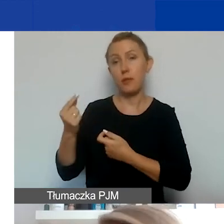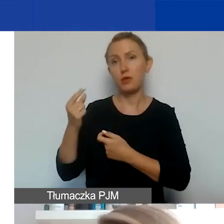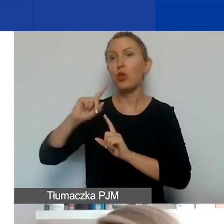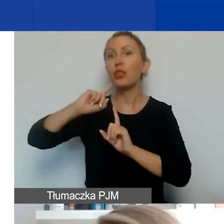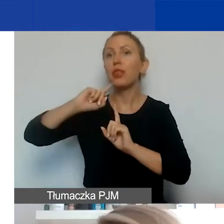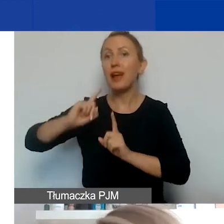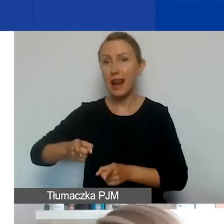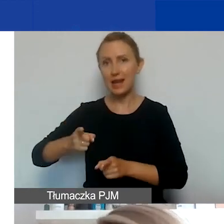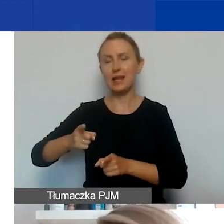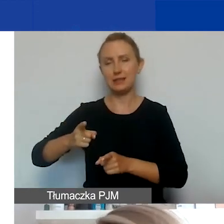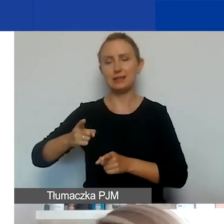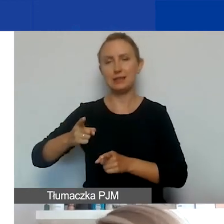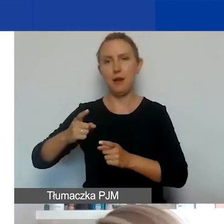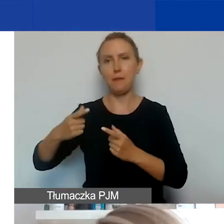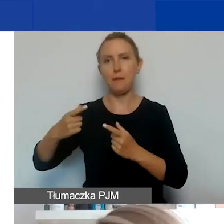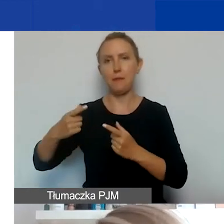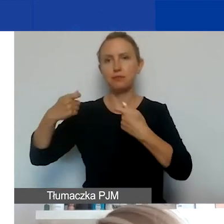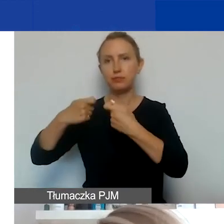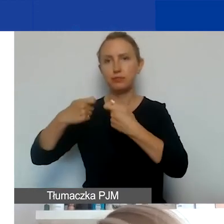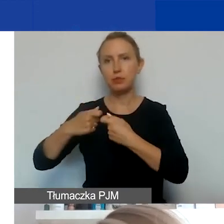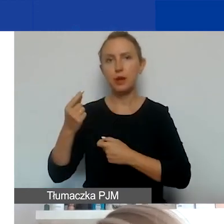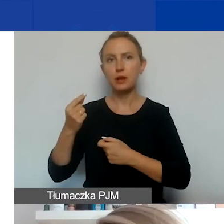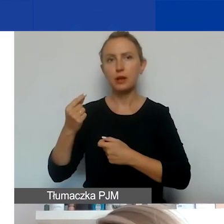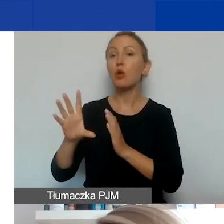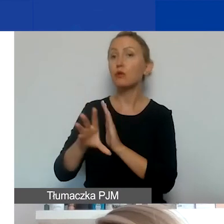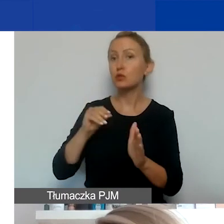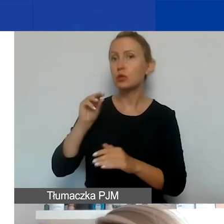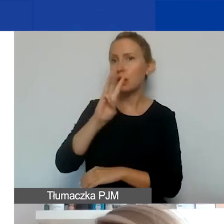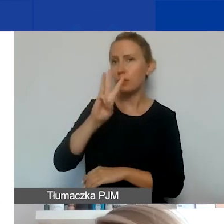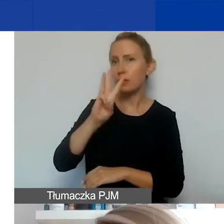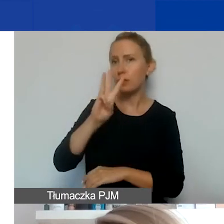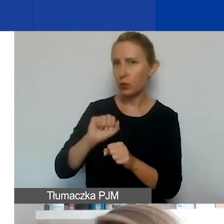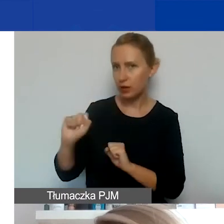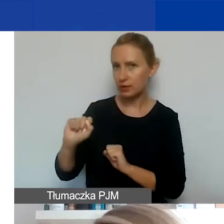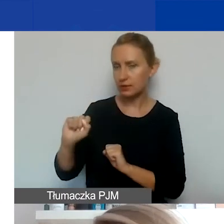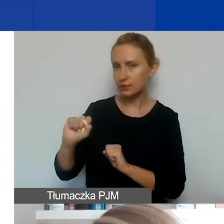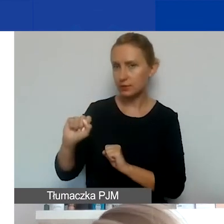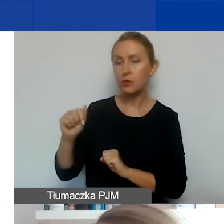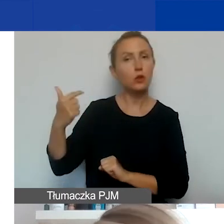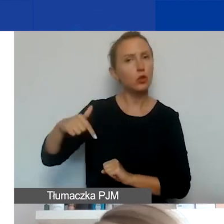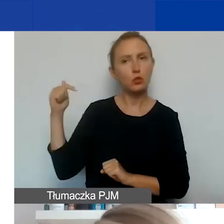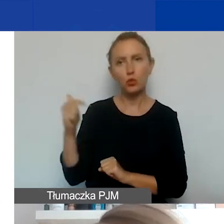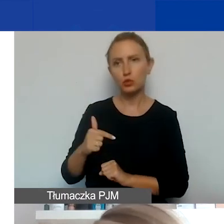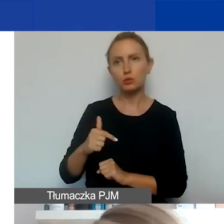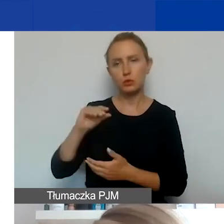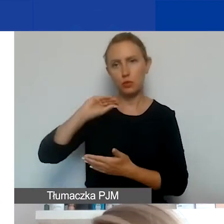To jest dokument, którego wzór znajdziecie na stronie. On musi być koniecznie podpisany przez partnera.